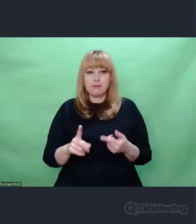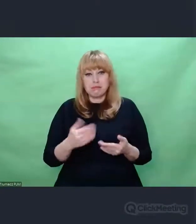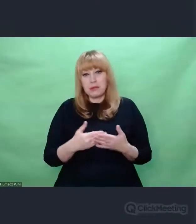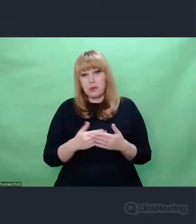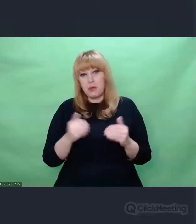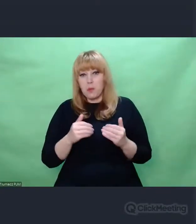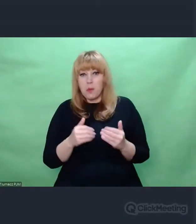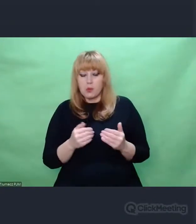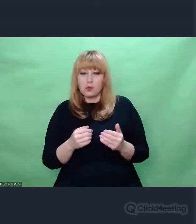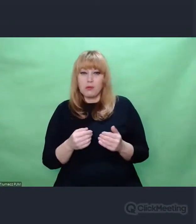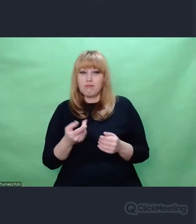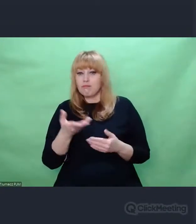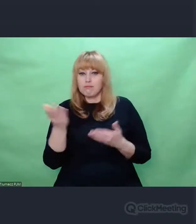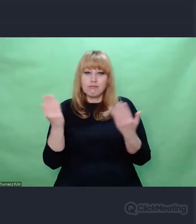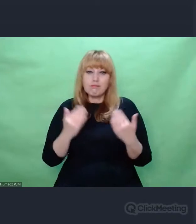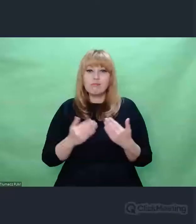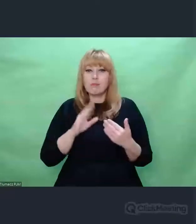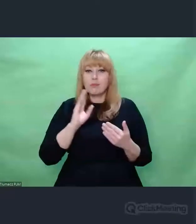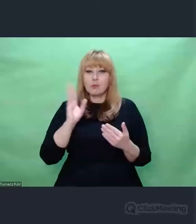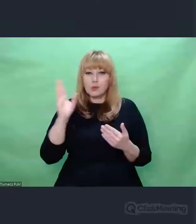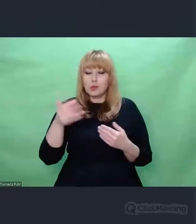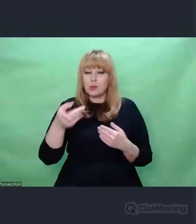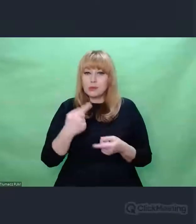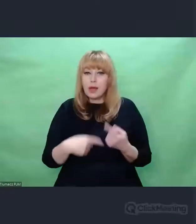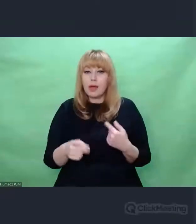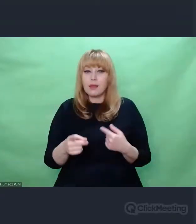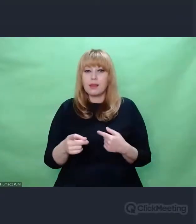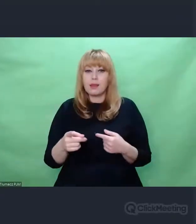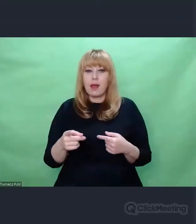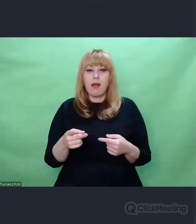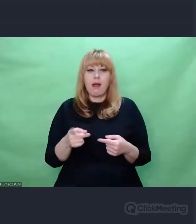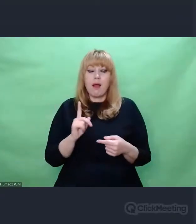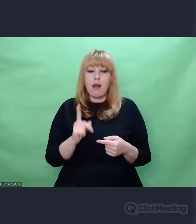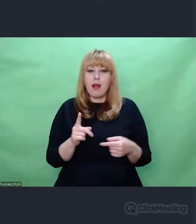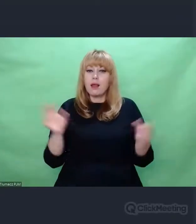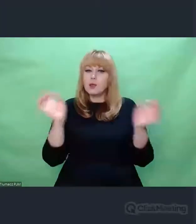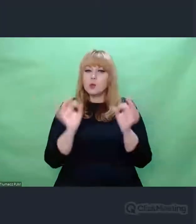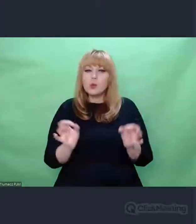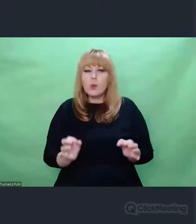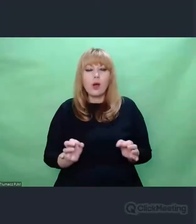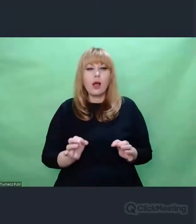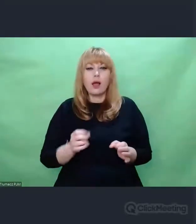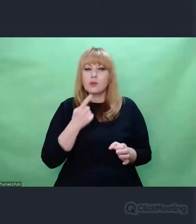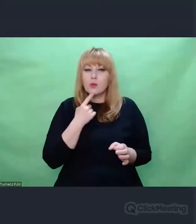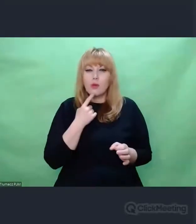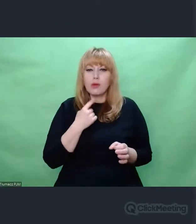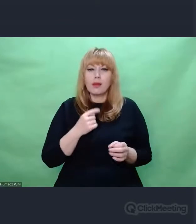Natomiast mówiąc o sztuce w kontekście prawdy ja mam na myśli bardziej